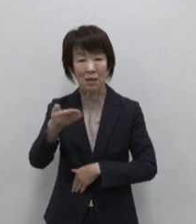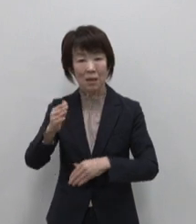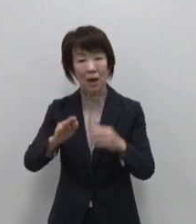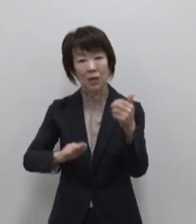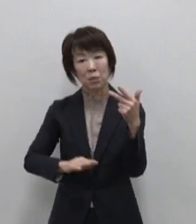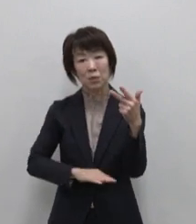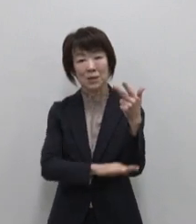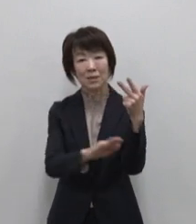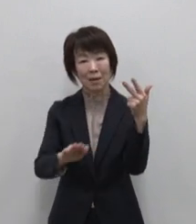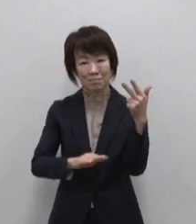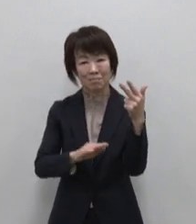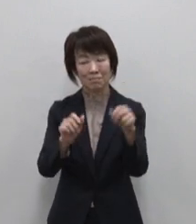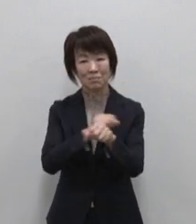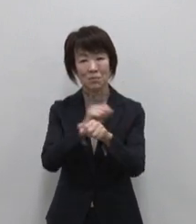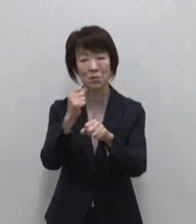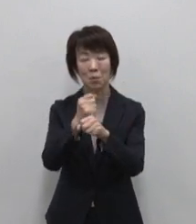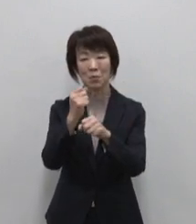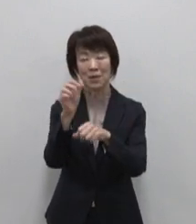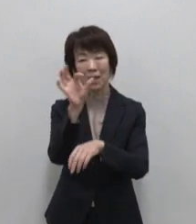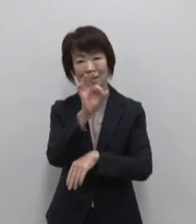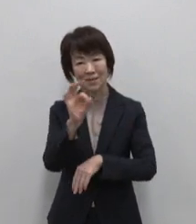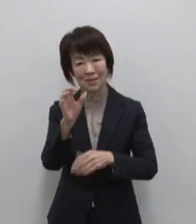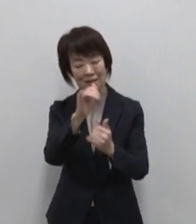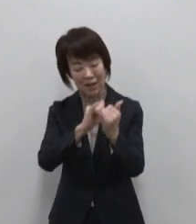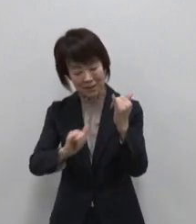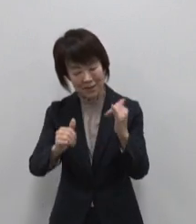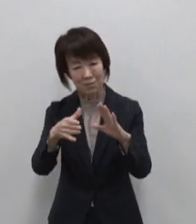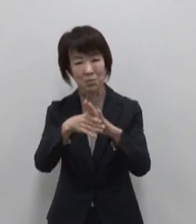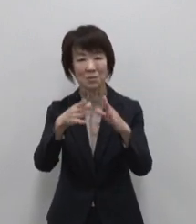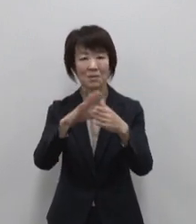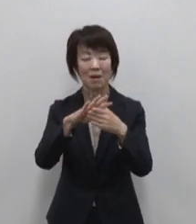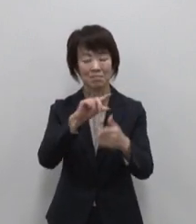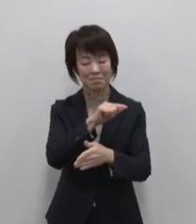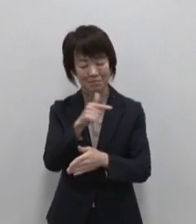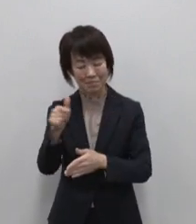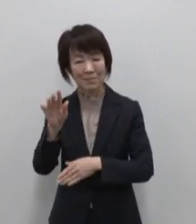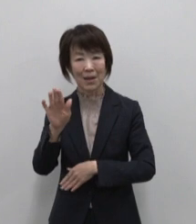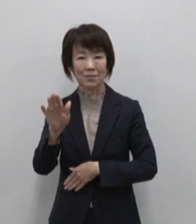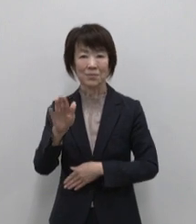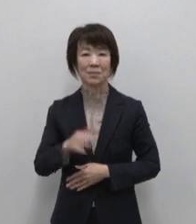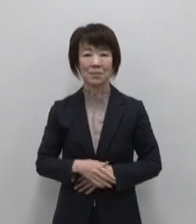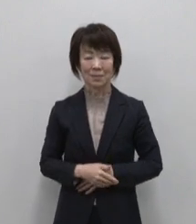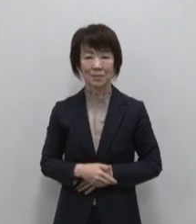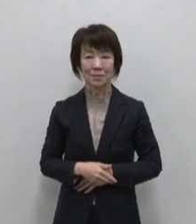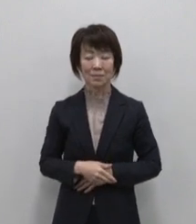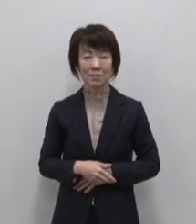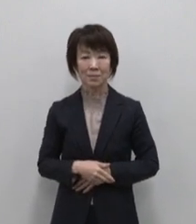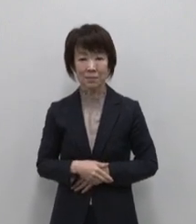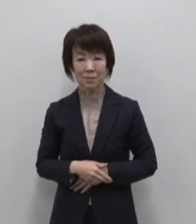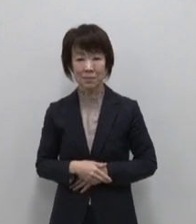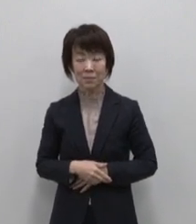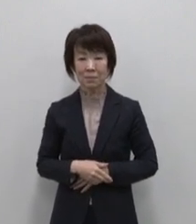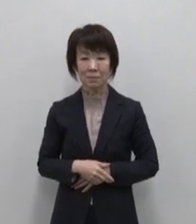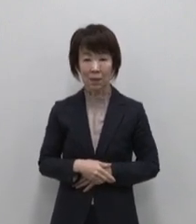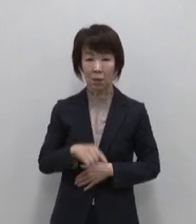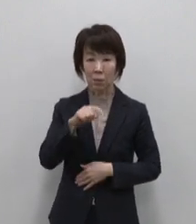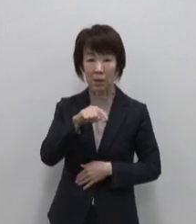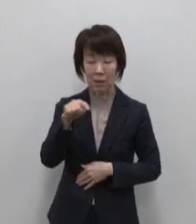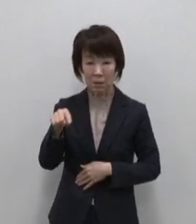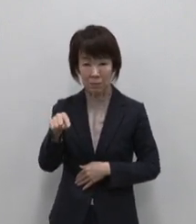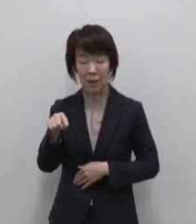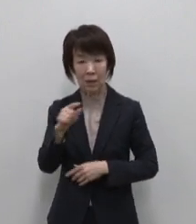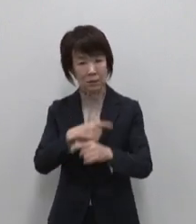歴史 文化などの宝物がたくさんあります またこれらには更なる活用や